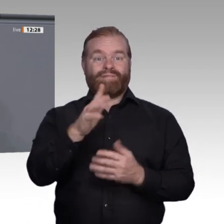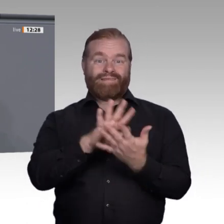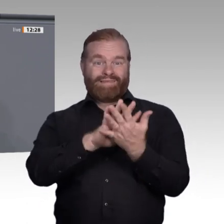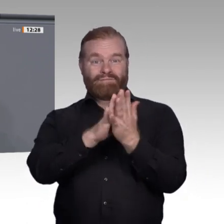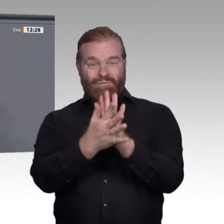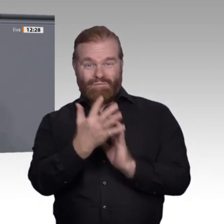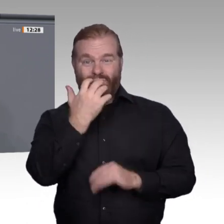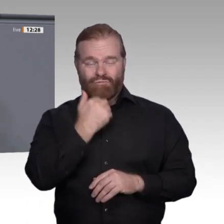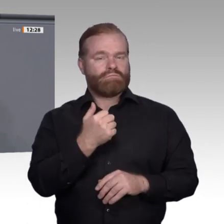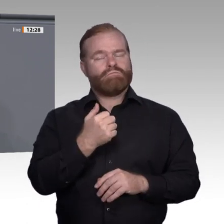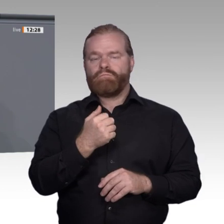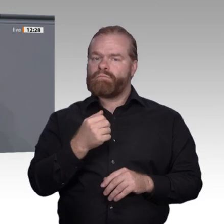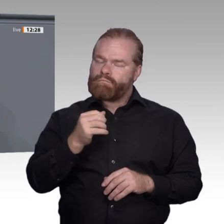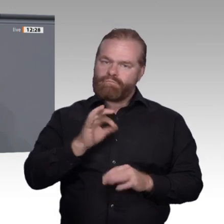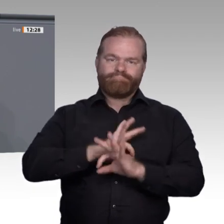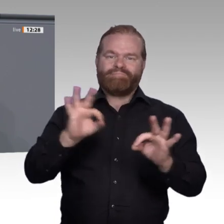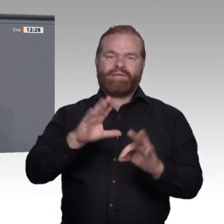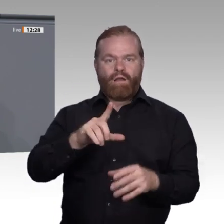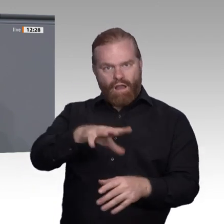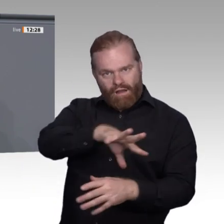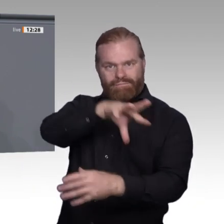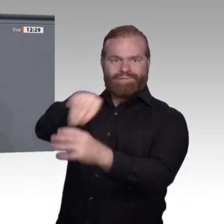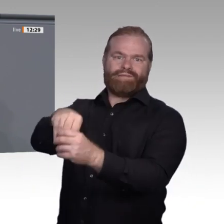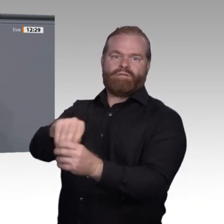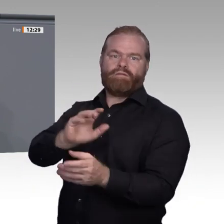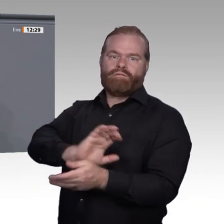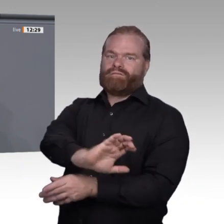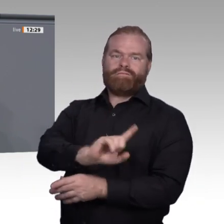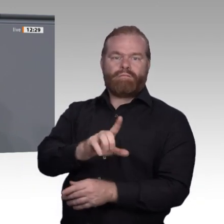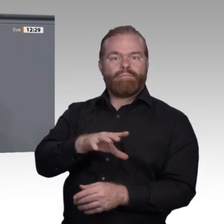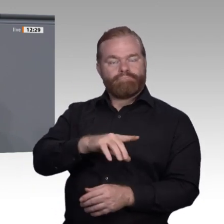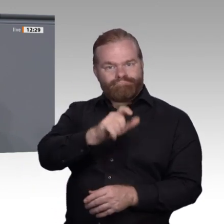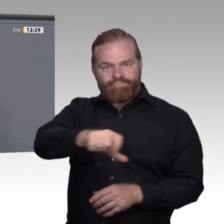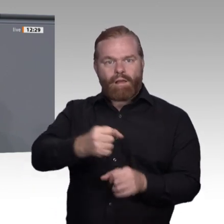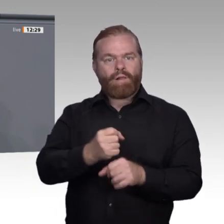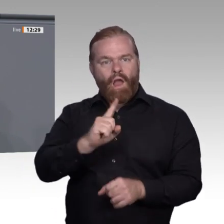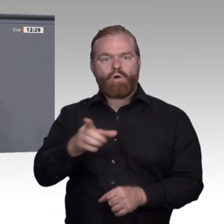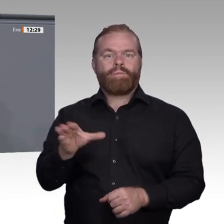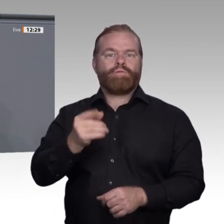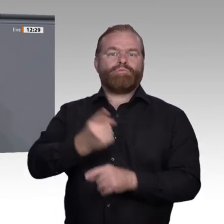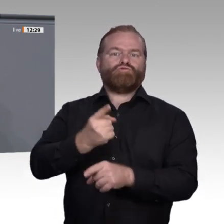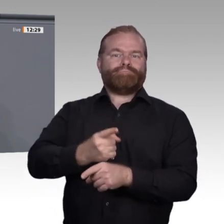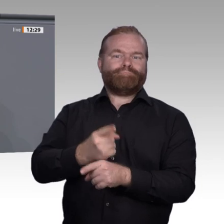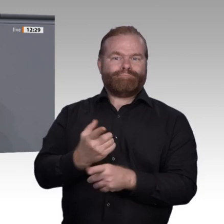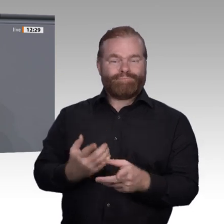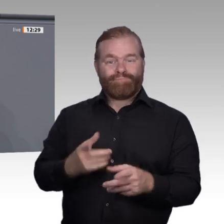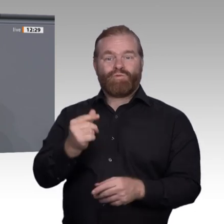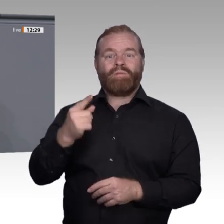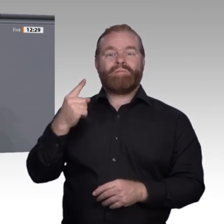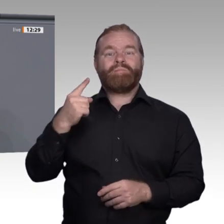Qualifikation notwendig ist. Packen wir es an, auch in der Enquete-Kommission. Vielen Dank.